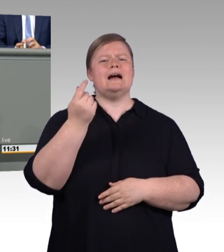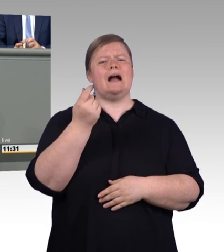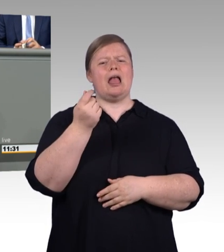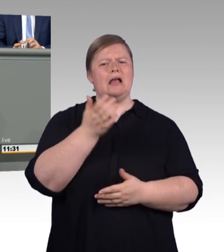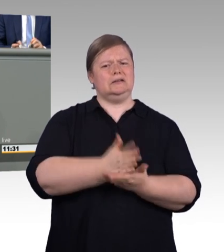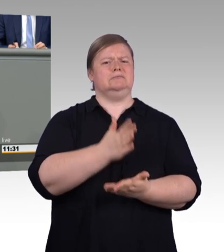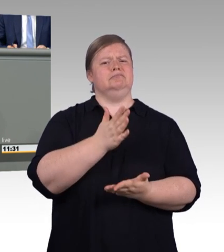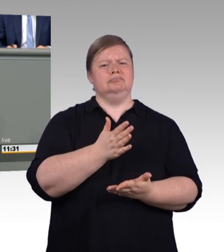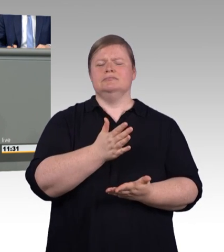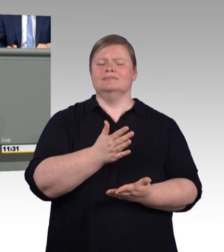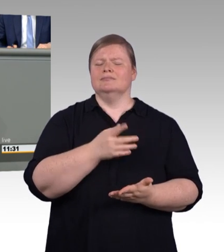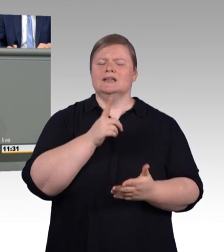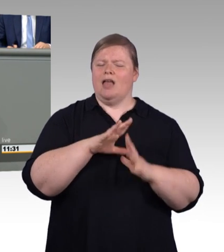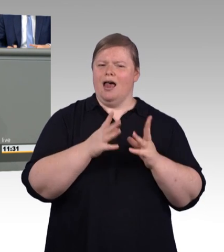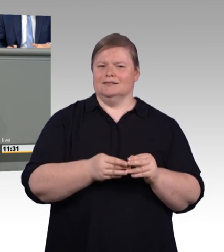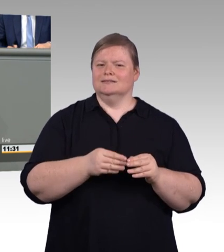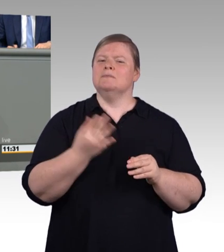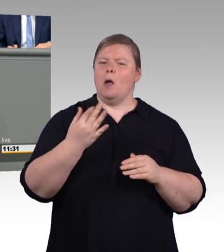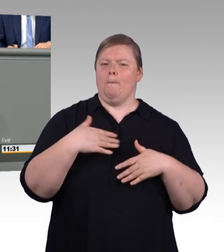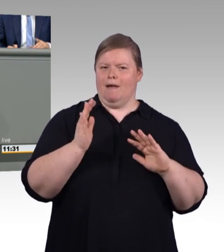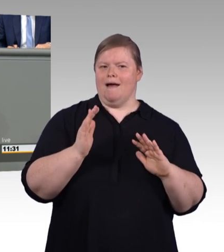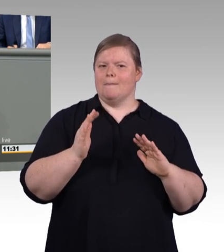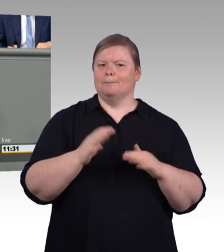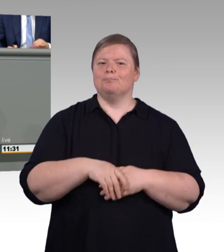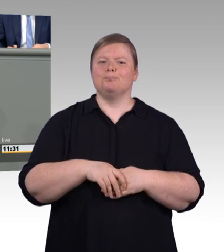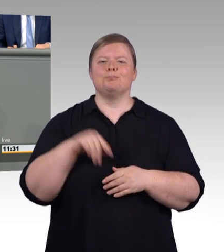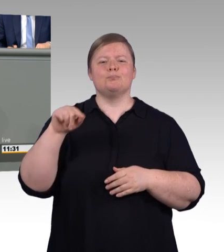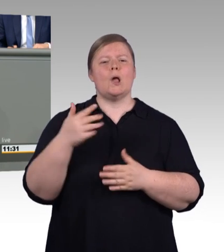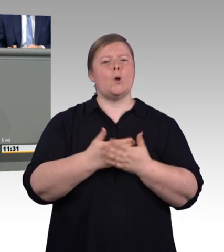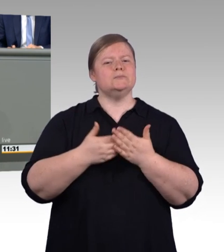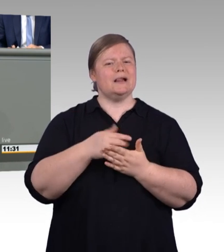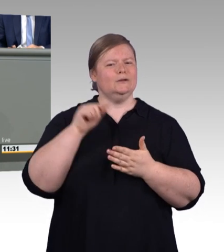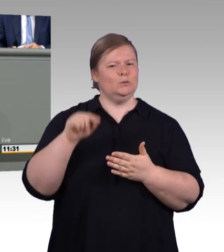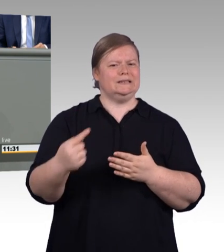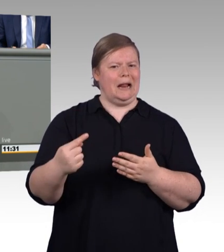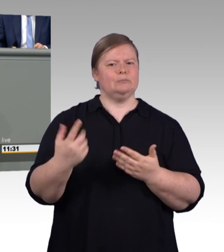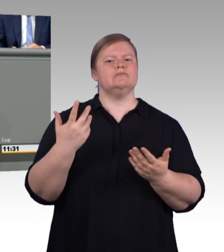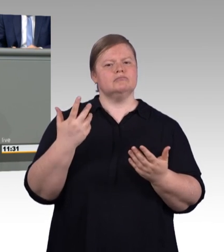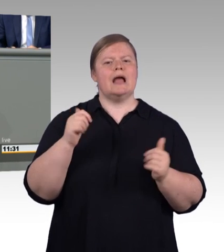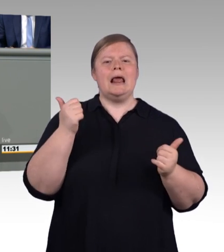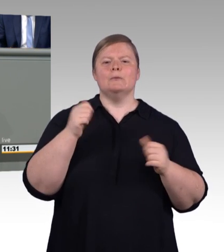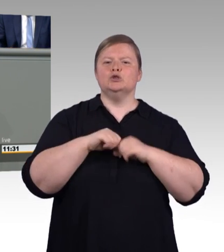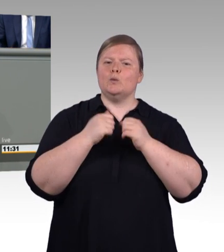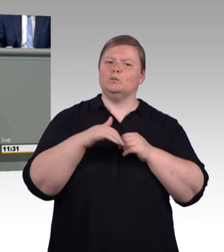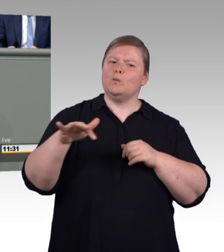dass jedem der Start in das Berufsleben gelingt. Und auch hier wollen wir ein überzeugendes Angebot schaffen.